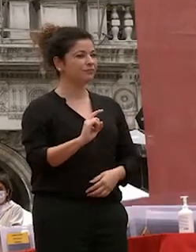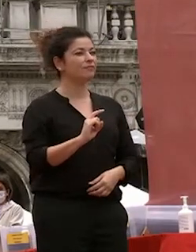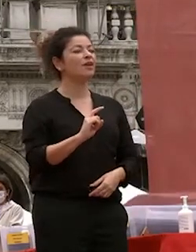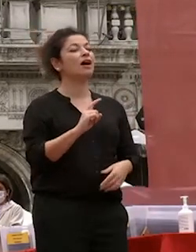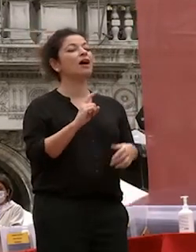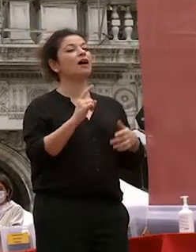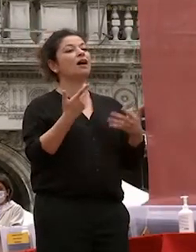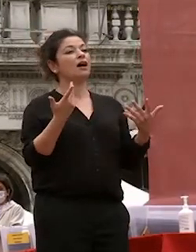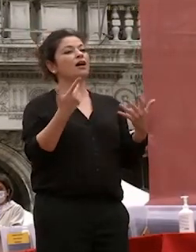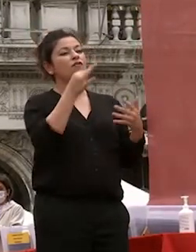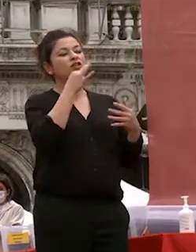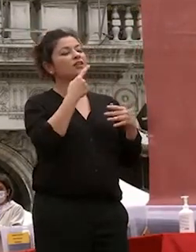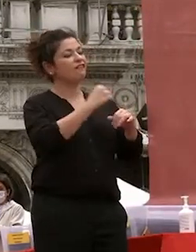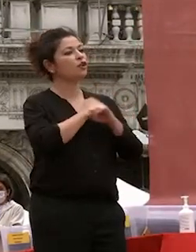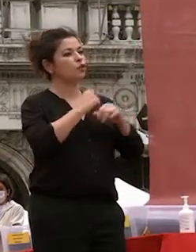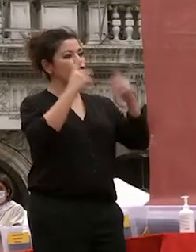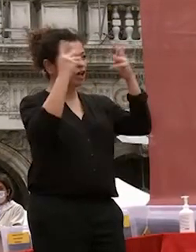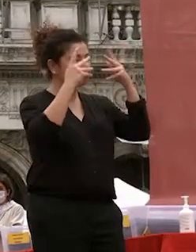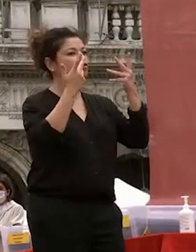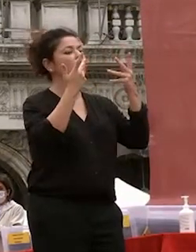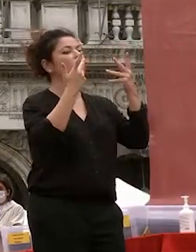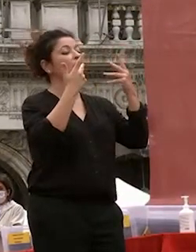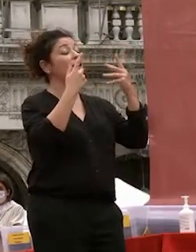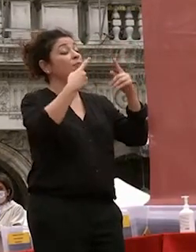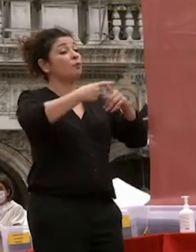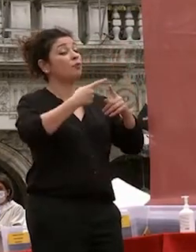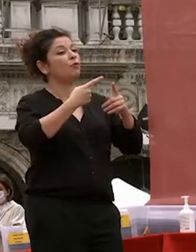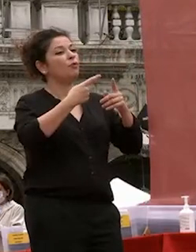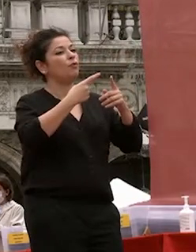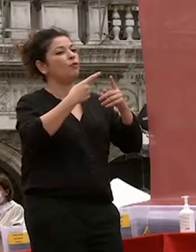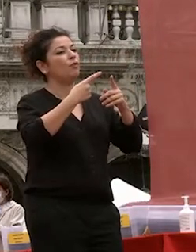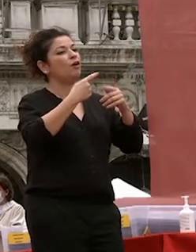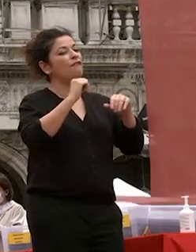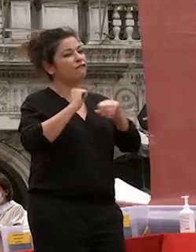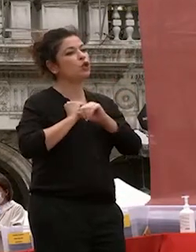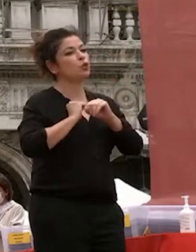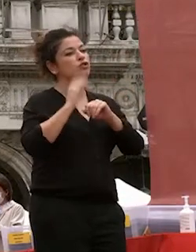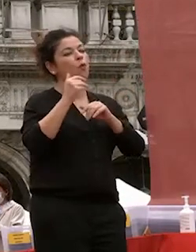ragione nel buon senso umano unito a una fiducia nella buona sorte